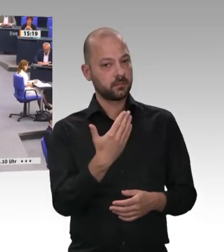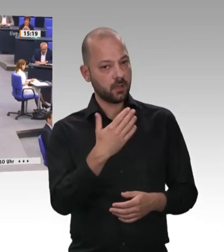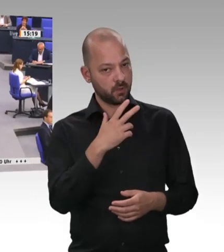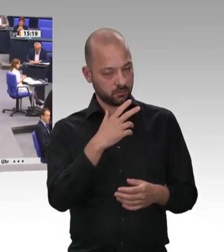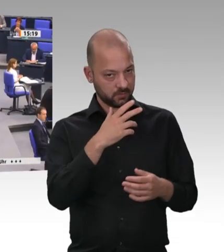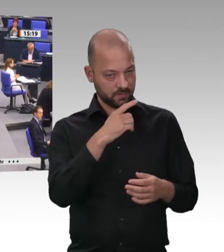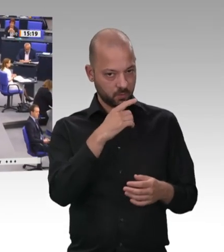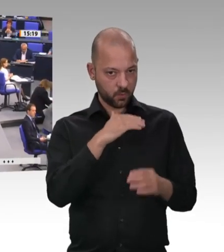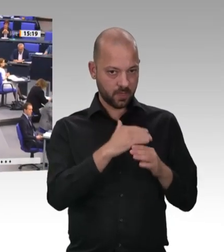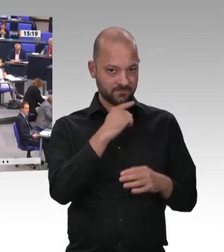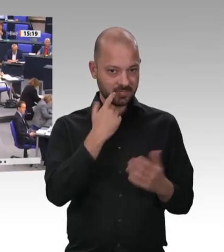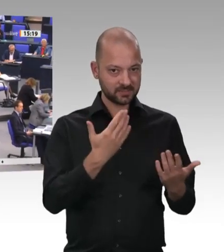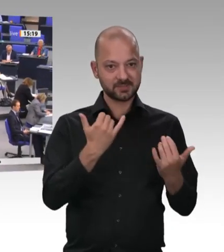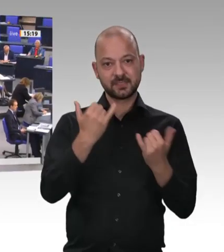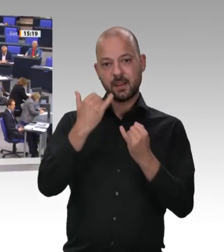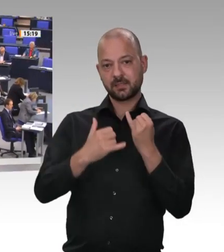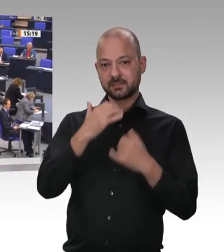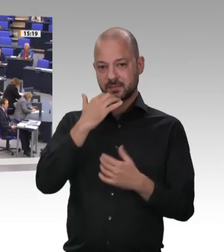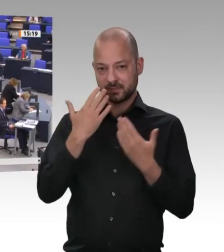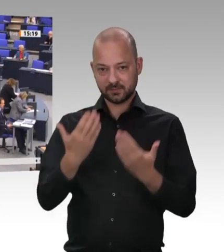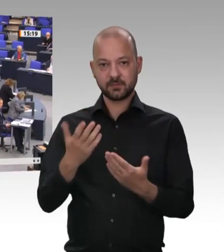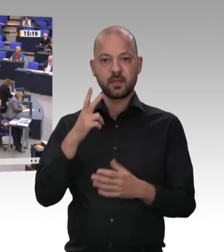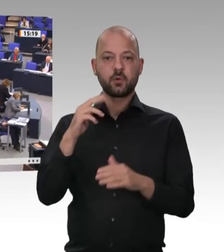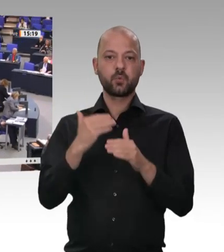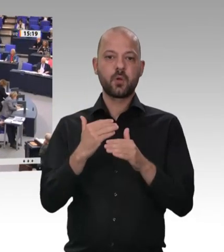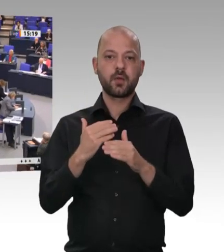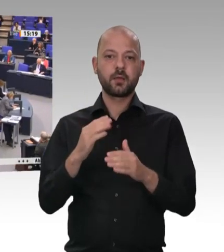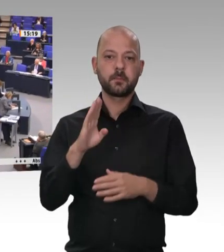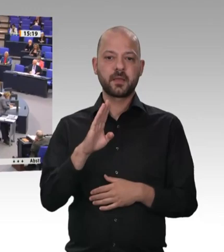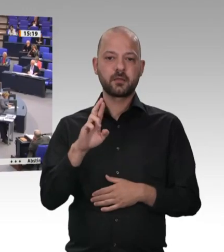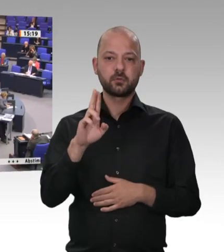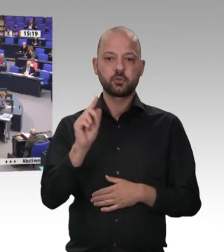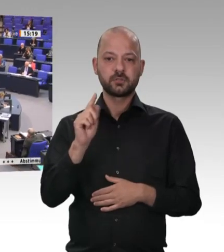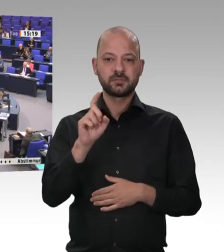Sehr geehrter Herr Präsident! Liebe Kolleginnen! Liebe Kollegen! Bis in die 80er-Jahre hinein war es bei